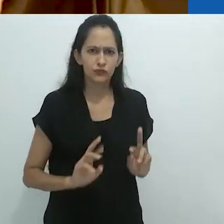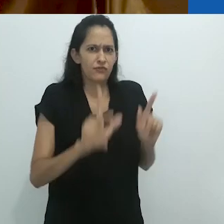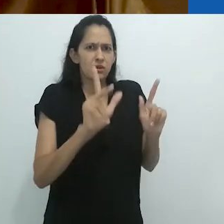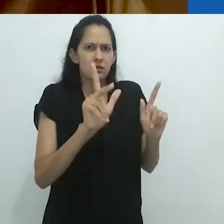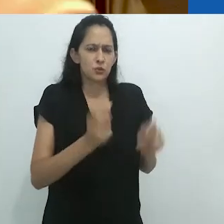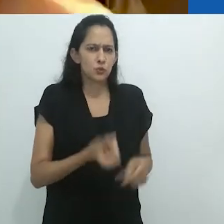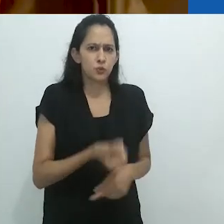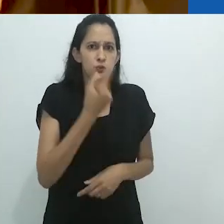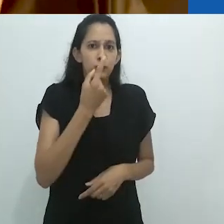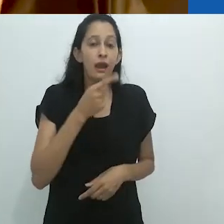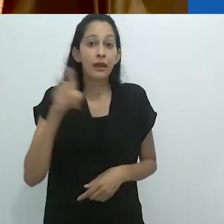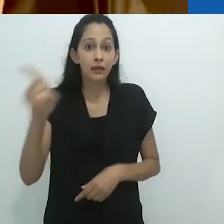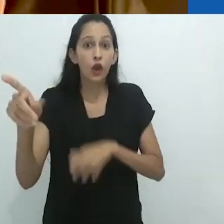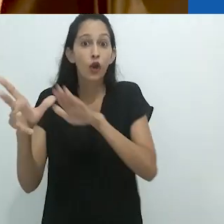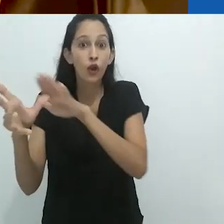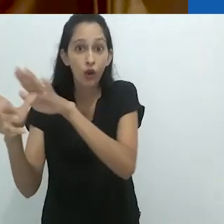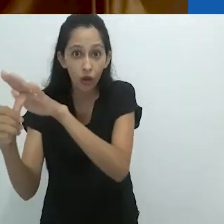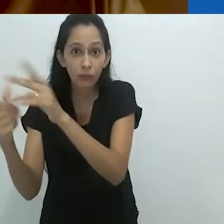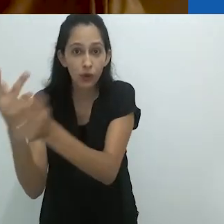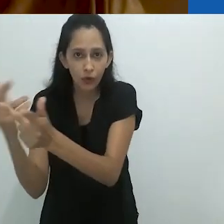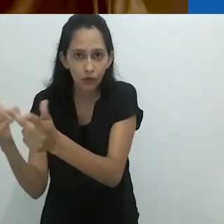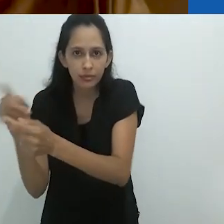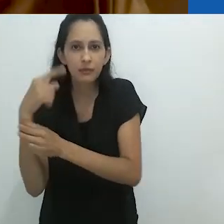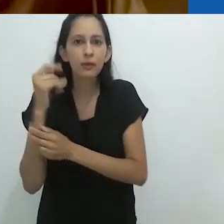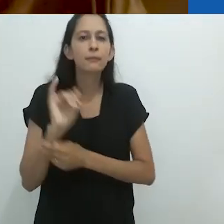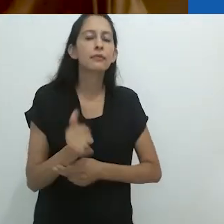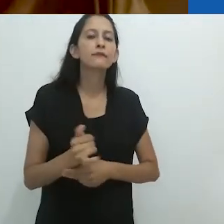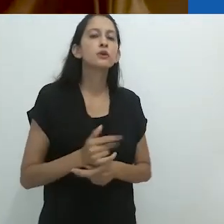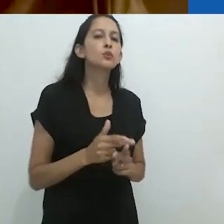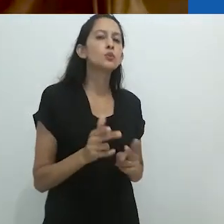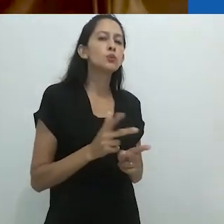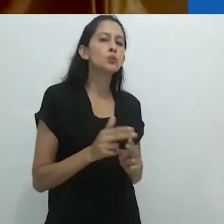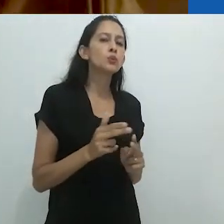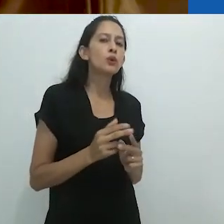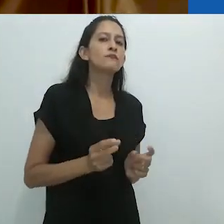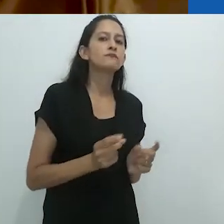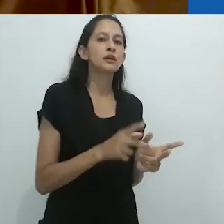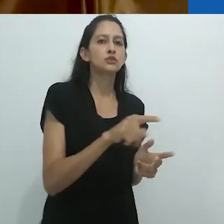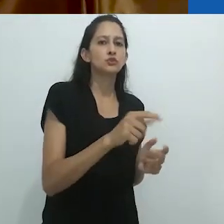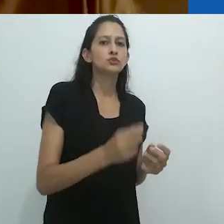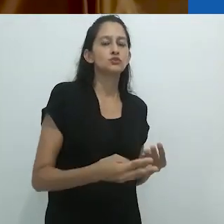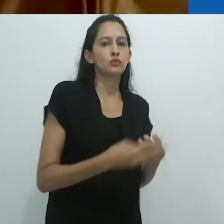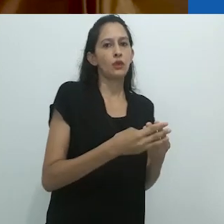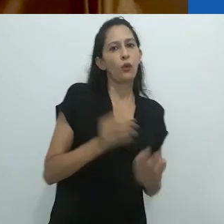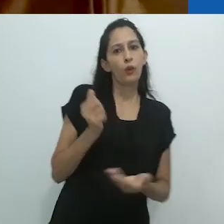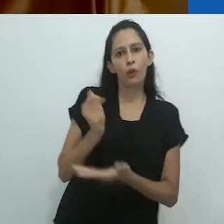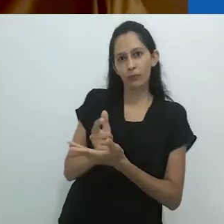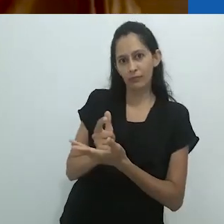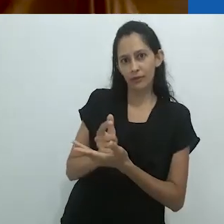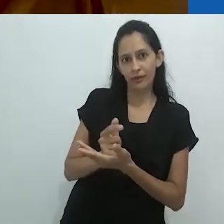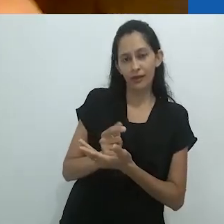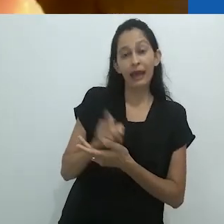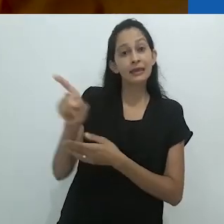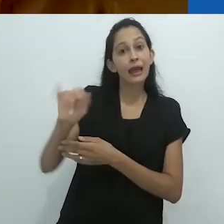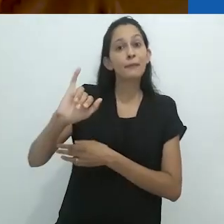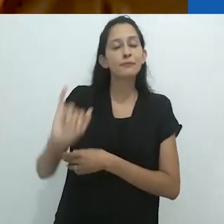Eles frequentemente vendiam seus bens roubados para os judeus e eles tentaram aprender hebraico como parte de sua língua secreta.